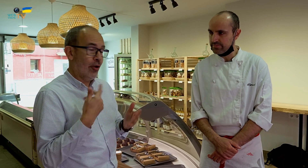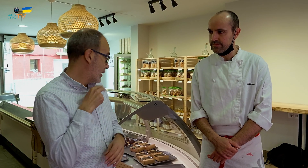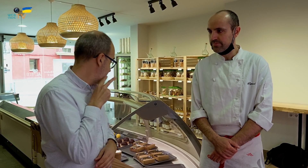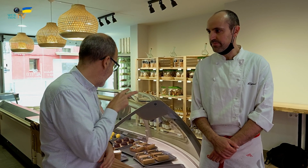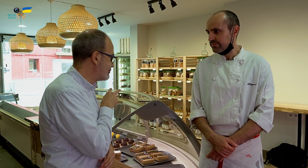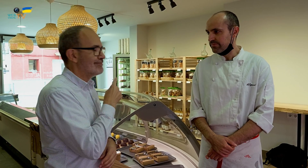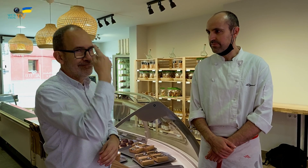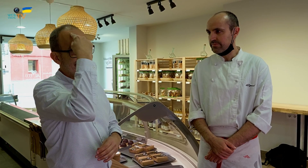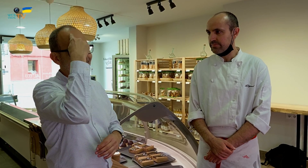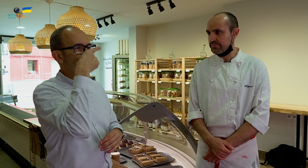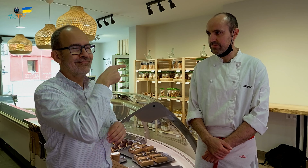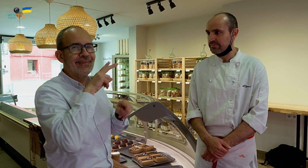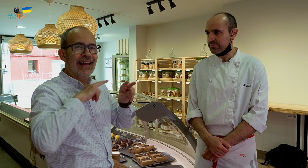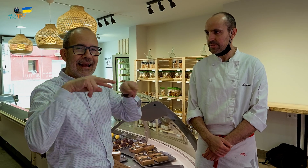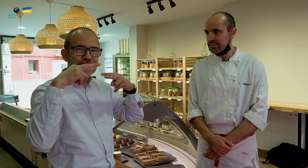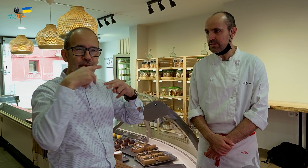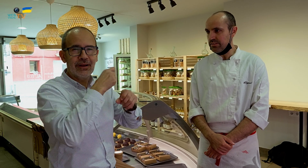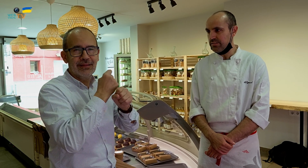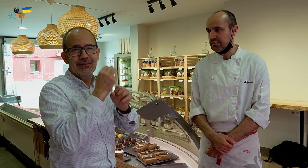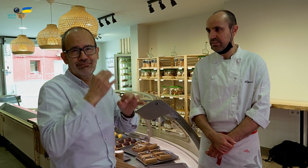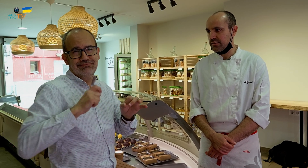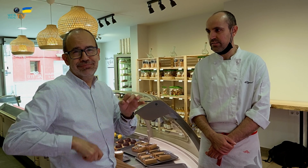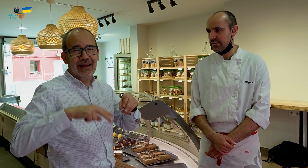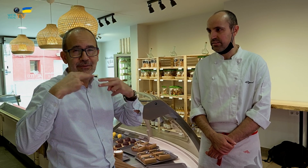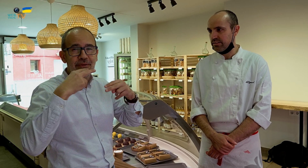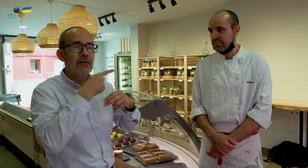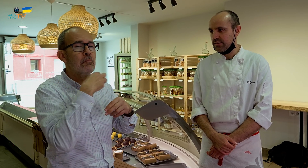he recordado que él ha trabajado de forma profesional en un restaurante elaborando postres.